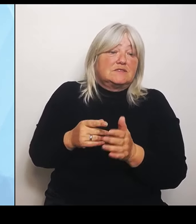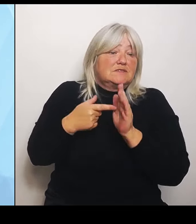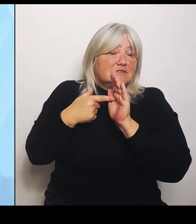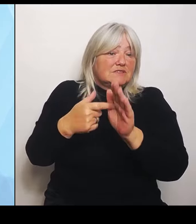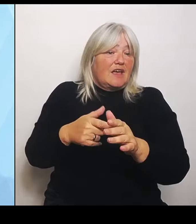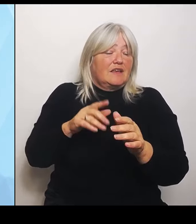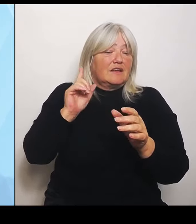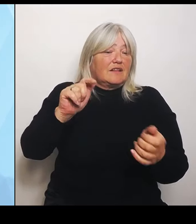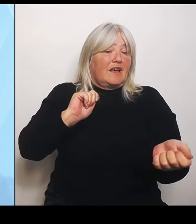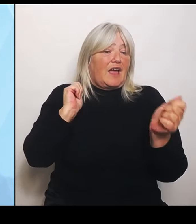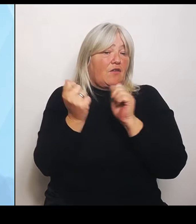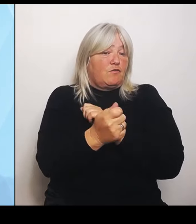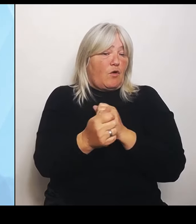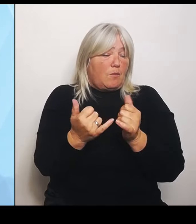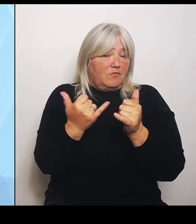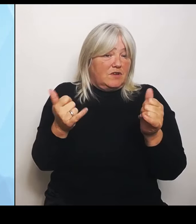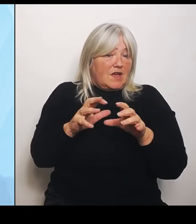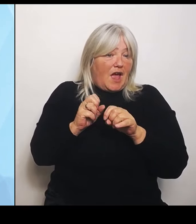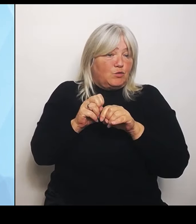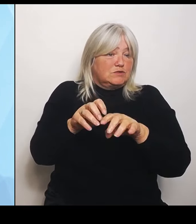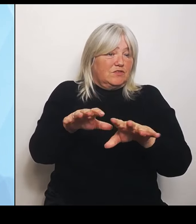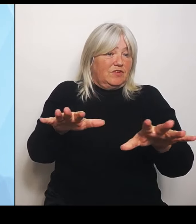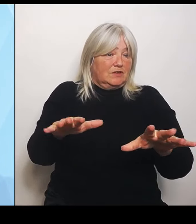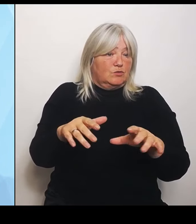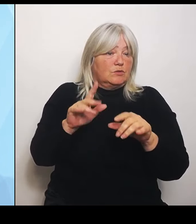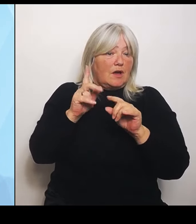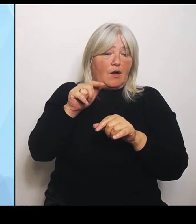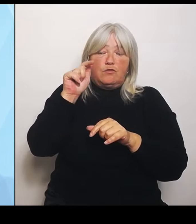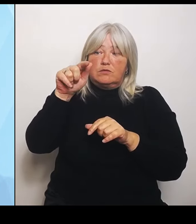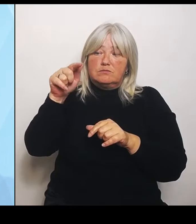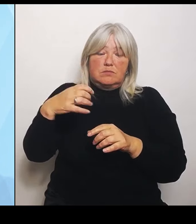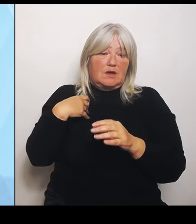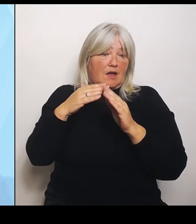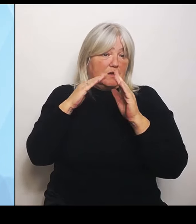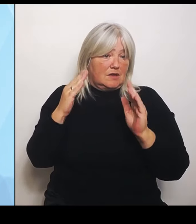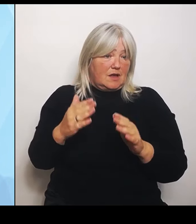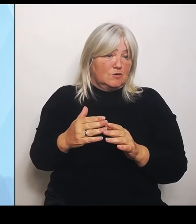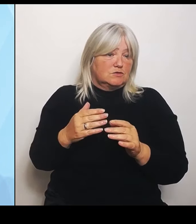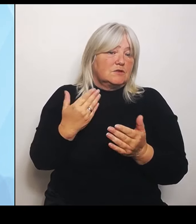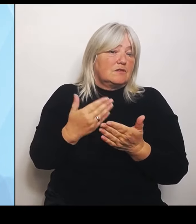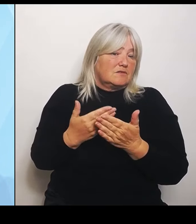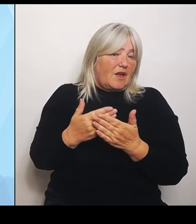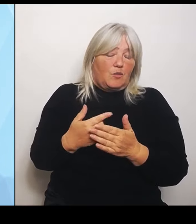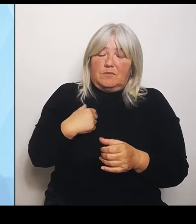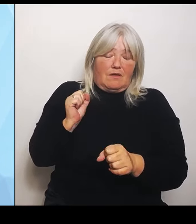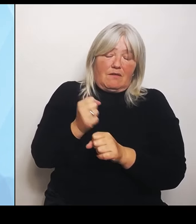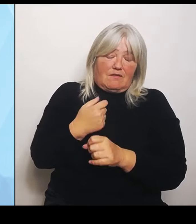Deswegen wäre das jetzt unseriös, wenn ich Ihnen eine Zahl für Bayern nennen würde. Zu Ihrer ersten